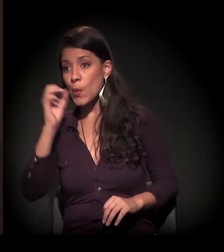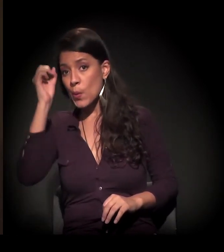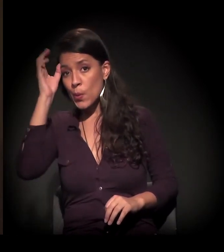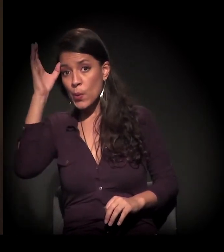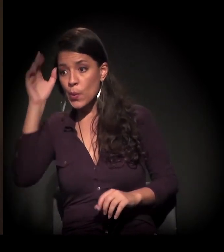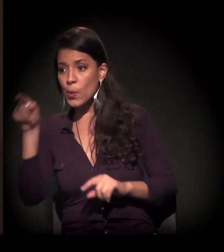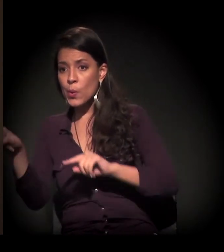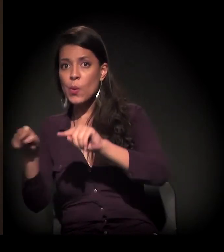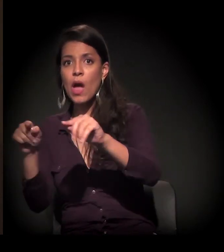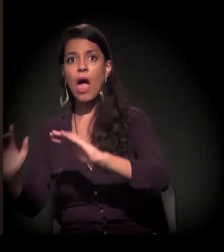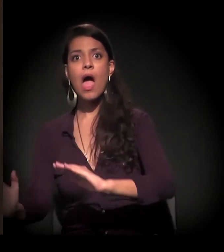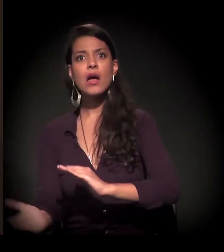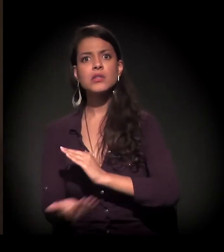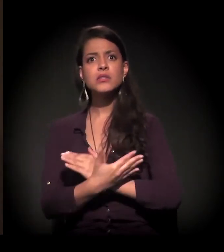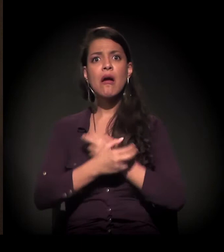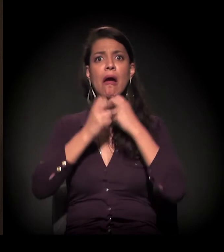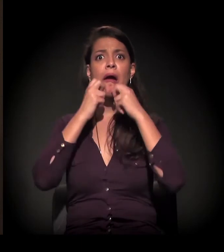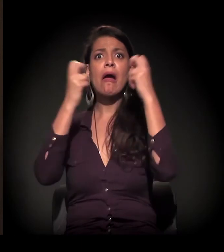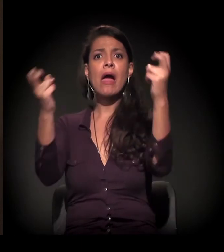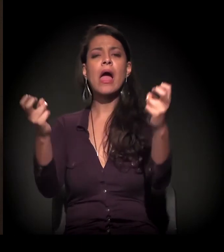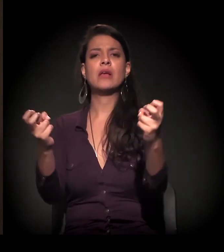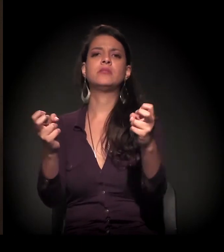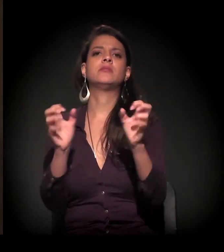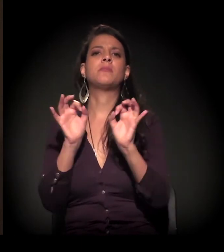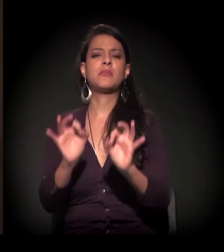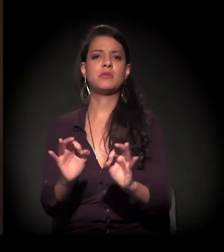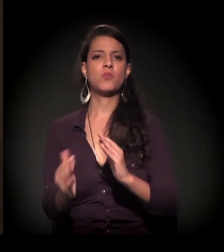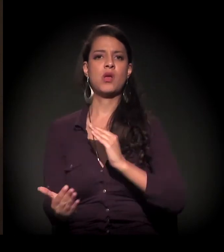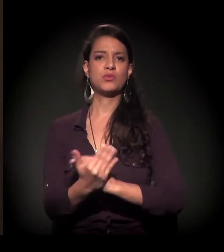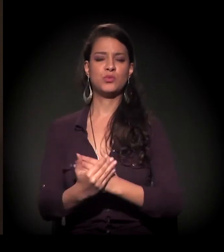buscando essa ajuda, gritando mesmo por socorro.